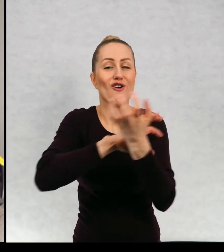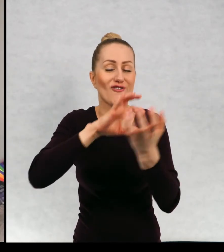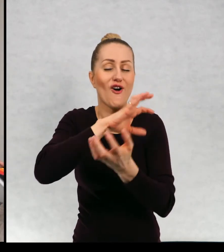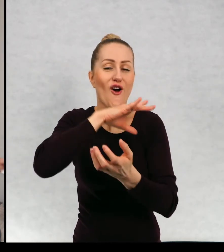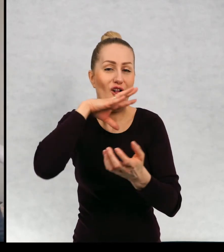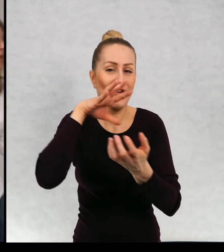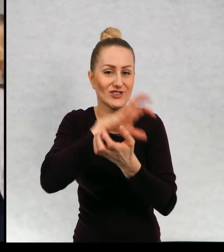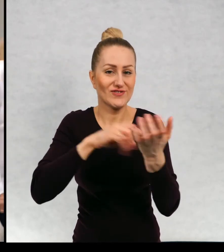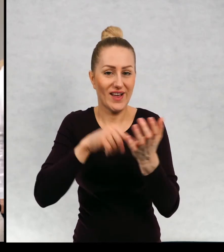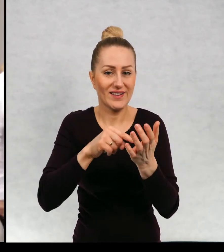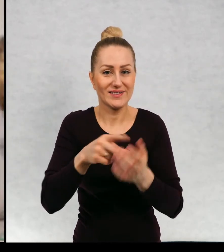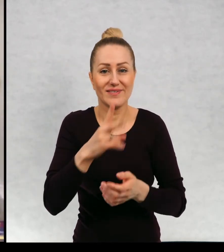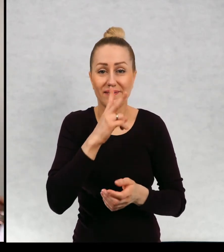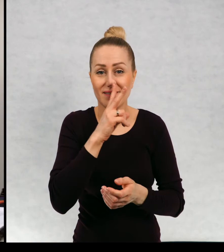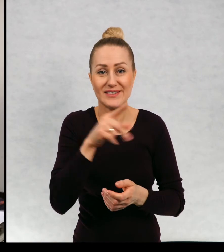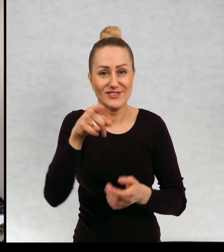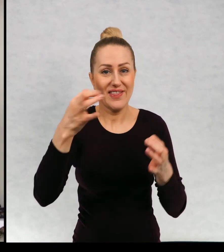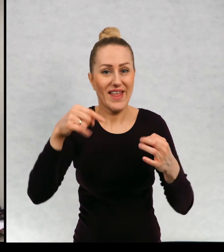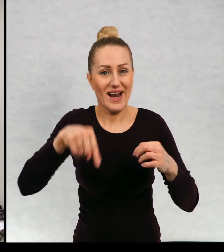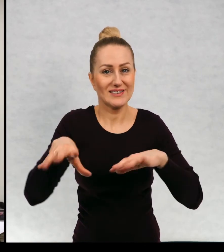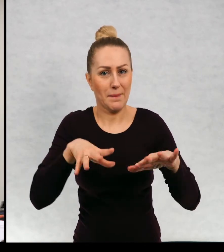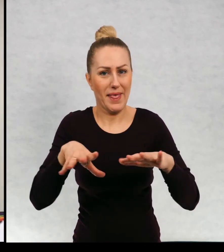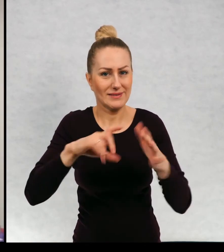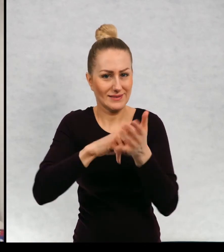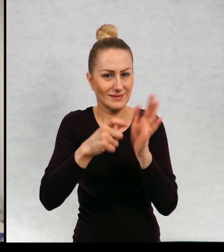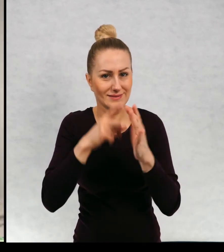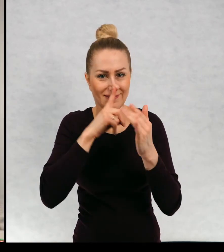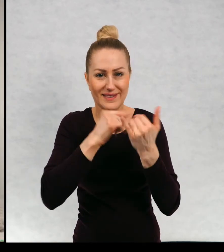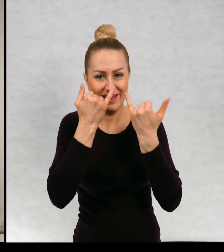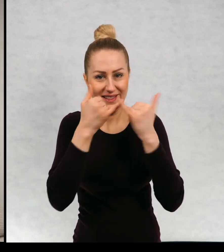Widzicie, że zupełnie w innym miejscu się teraz znajdujemy.